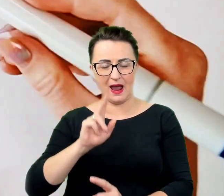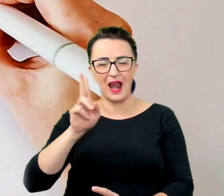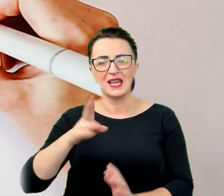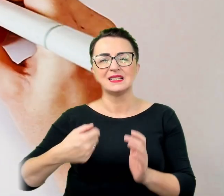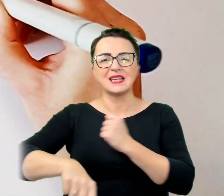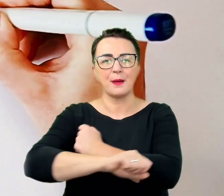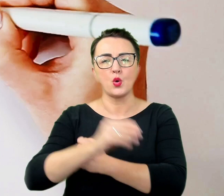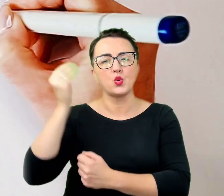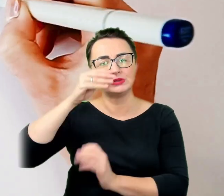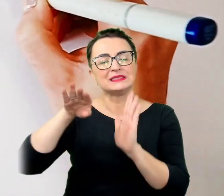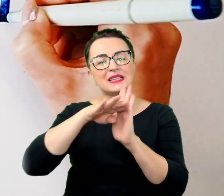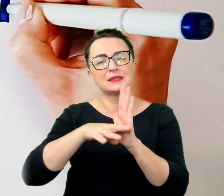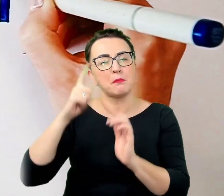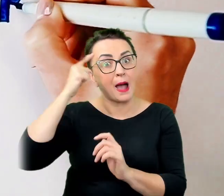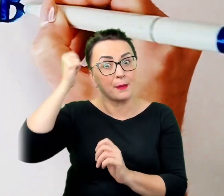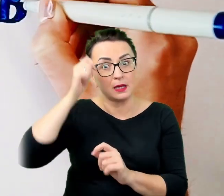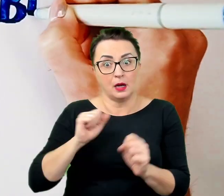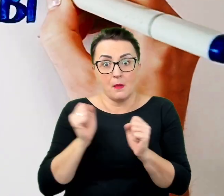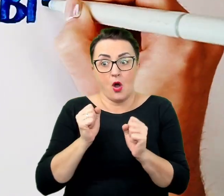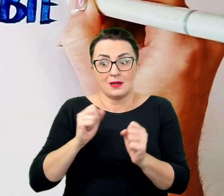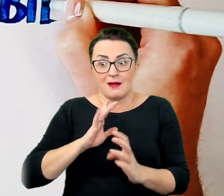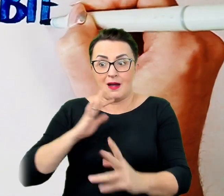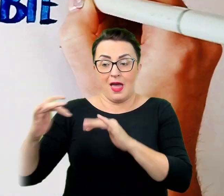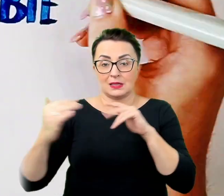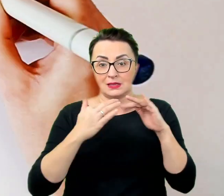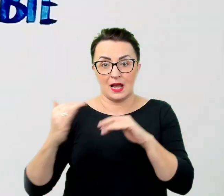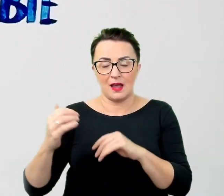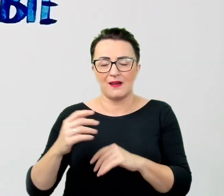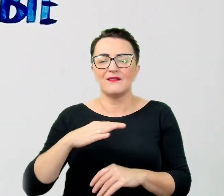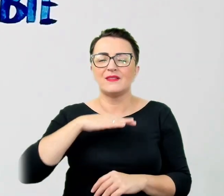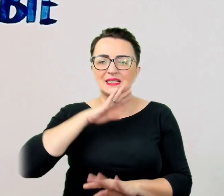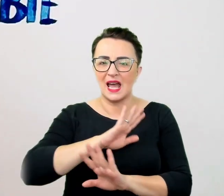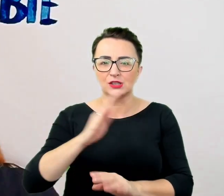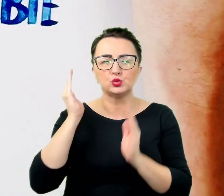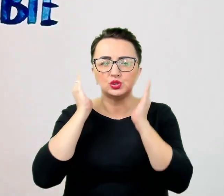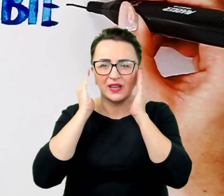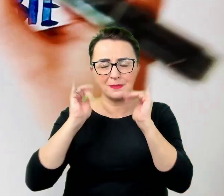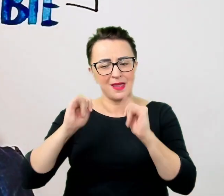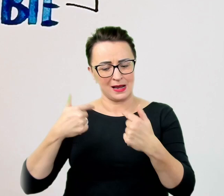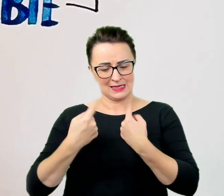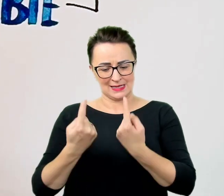wystarczy uświadomić sobie jak samemu chciałoby się być traktowanym i postępować według tej prostej zasady.